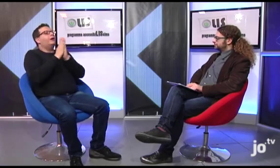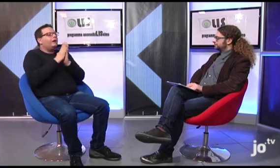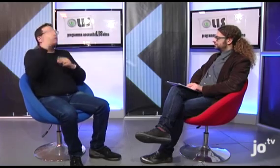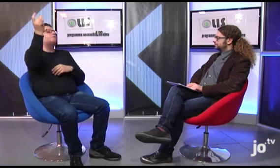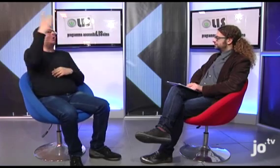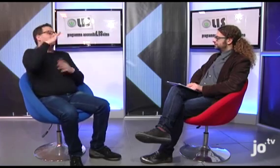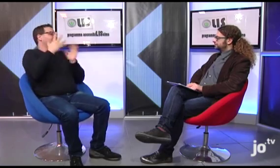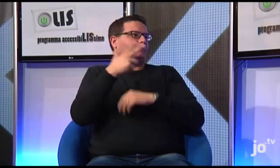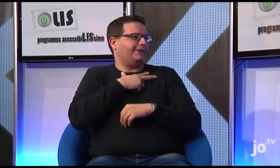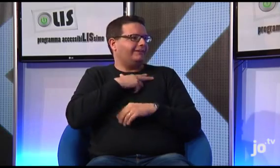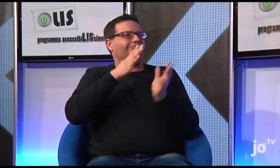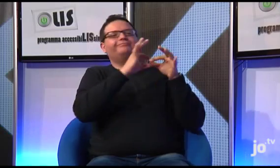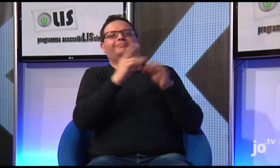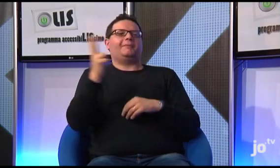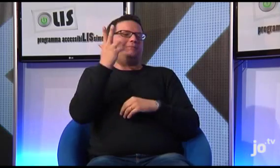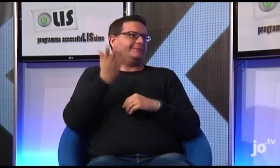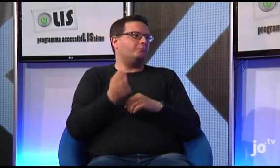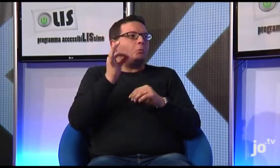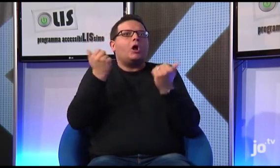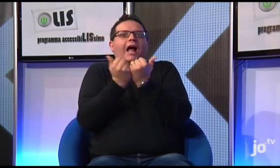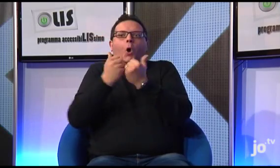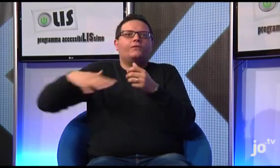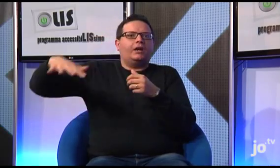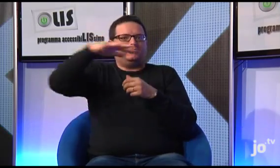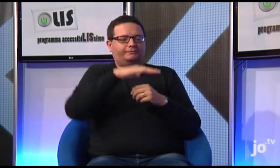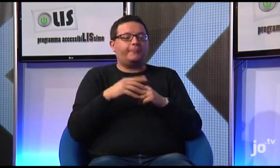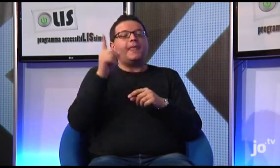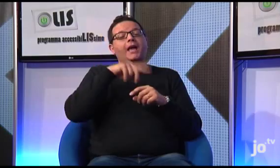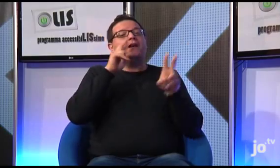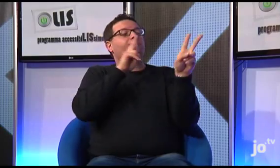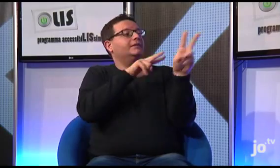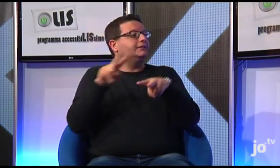conservato proprio a Cracovia, abbia ricevuto la sua vocazione sacerdotale